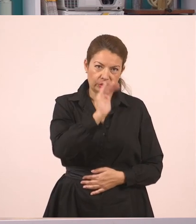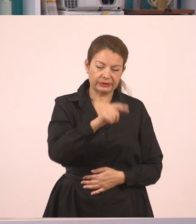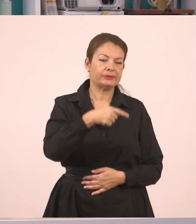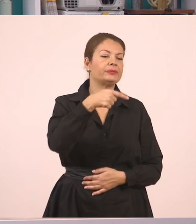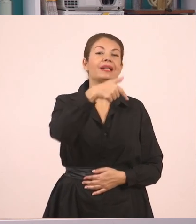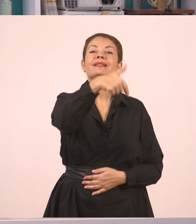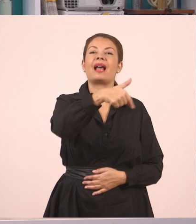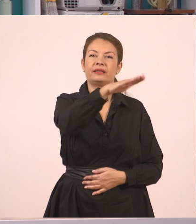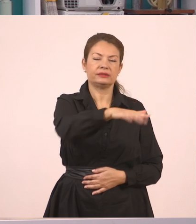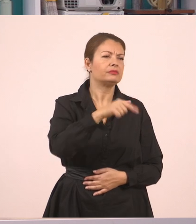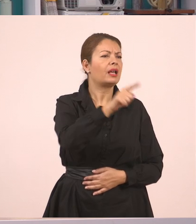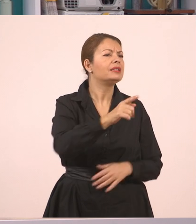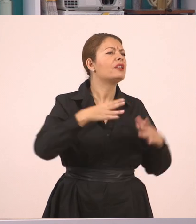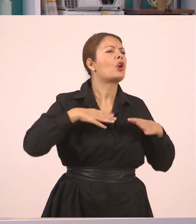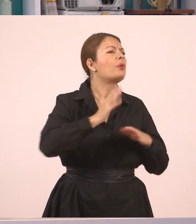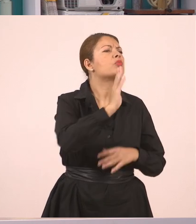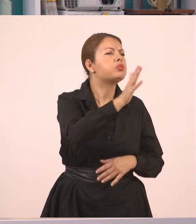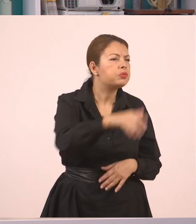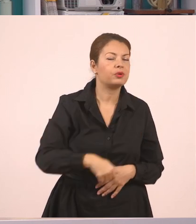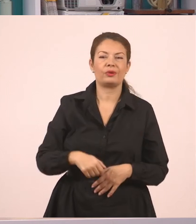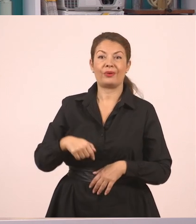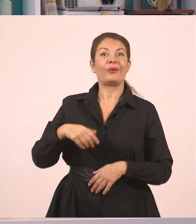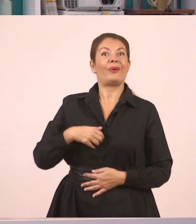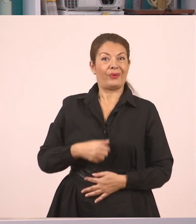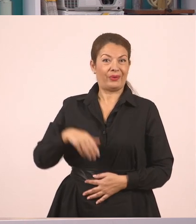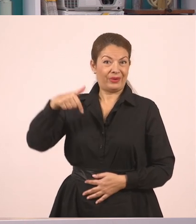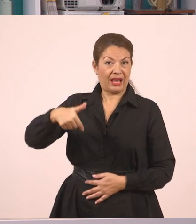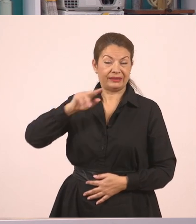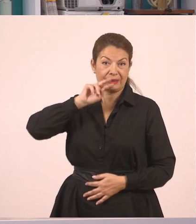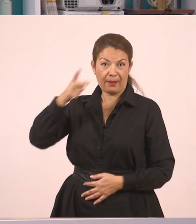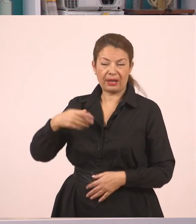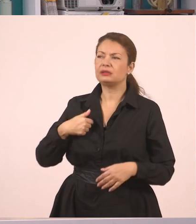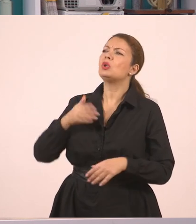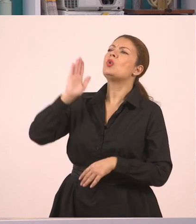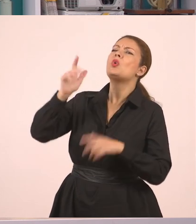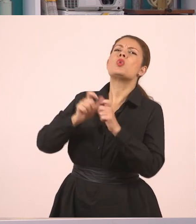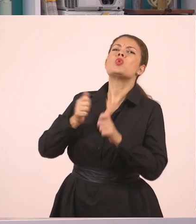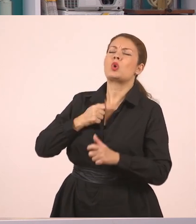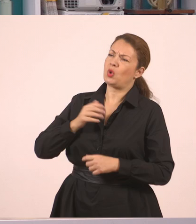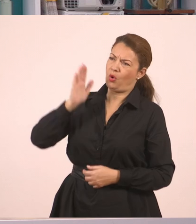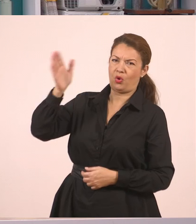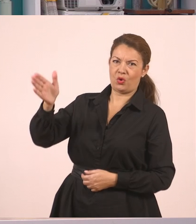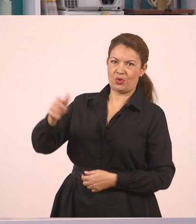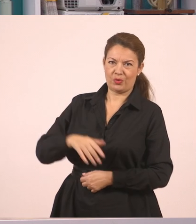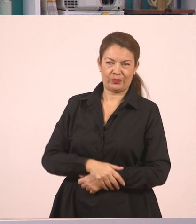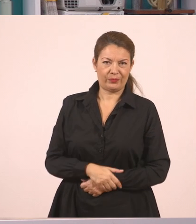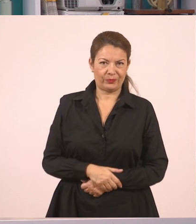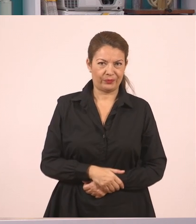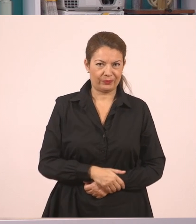"Στο χωριό μου", απάντησε ο Γιάννης. Αυτός είναι ένας διάλογος που έγινε μεταξύ μιας μαμάς, δεν ξέρουμε αν είναι του Γιάννη ή κάποιου άλλου παιδιού,